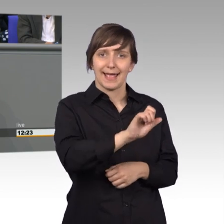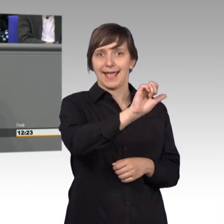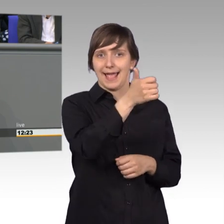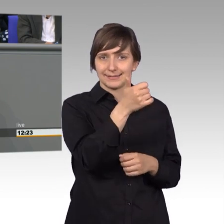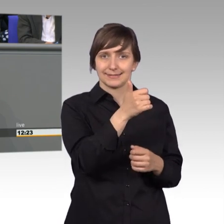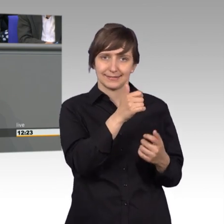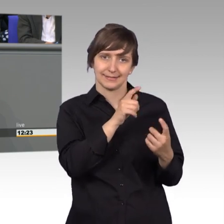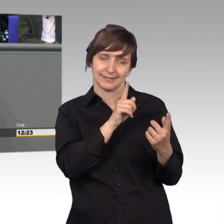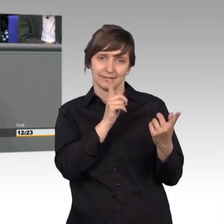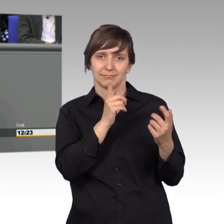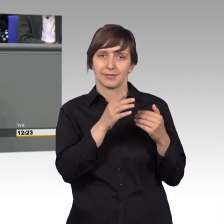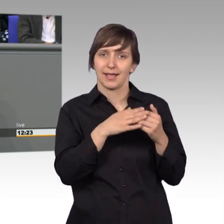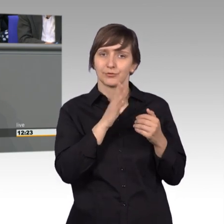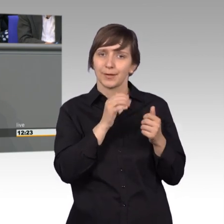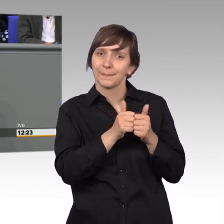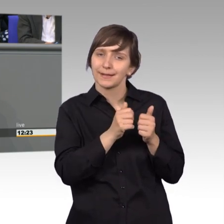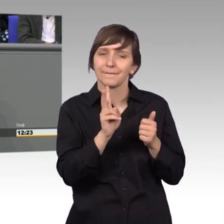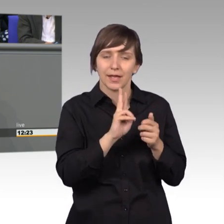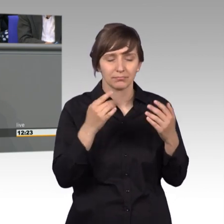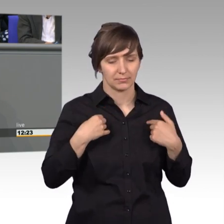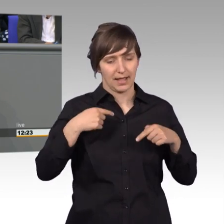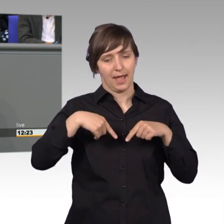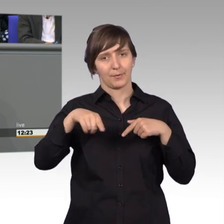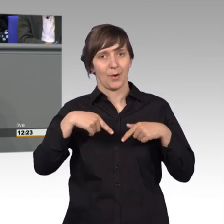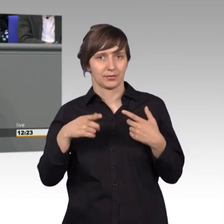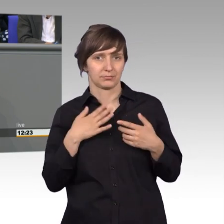und das erleben wir täglich in unseren Abgeordnetenbüros und das macht